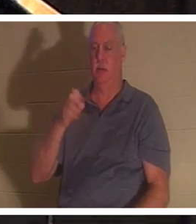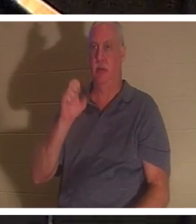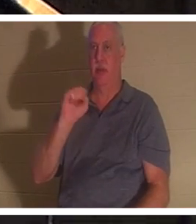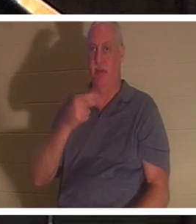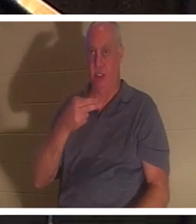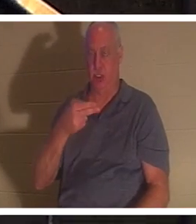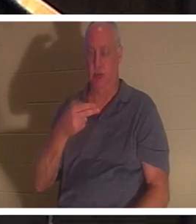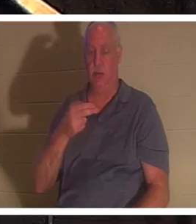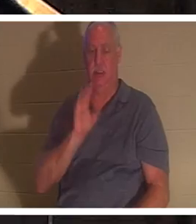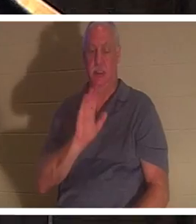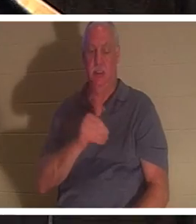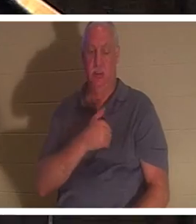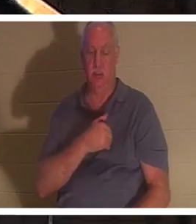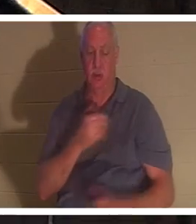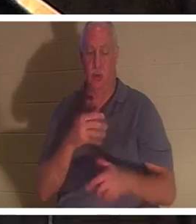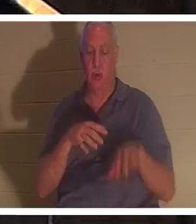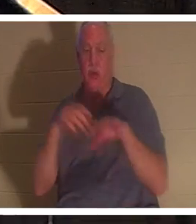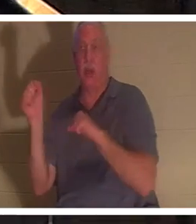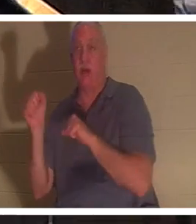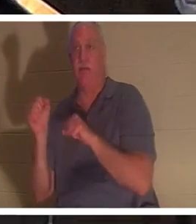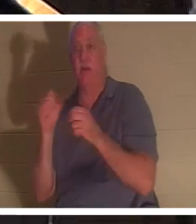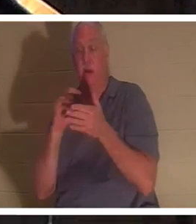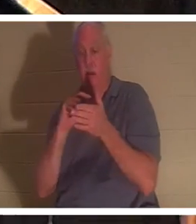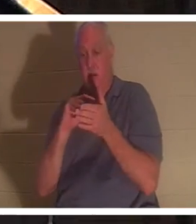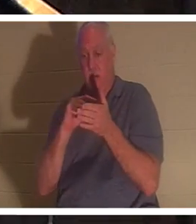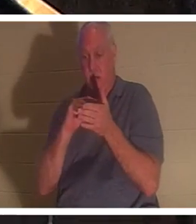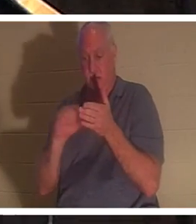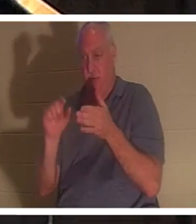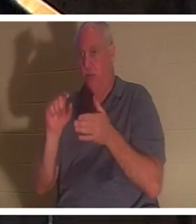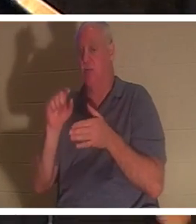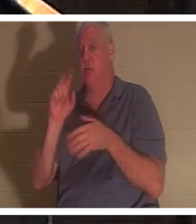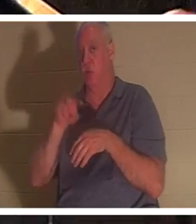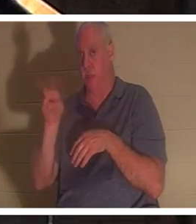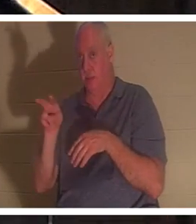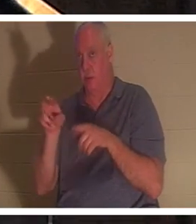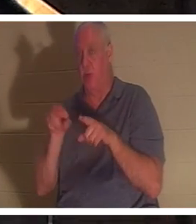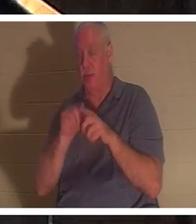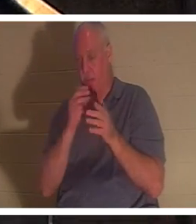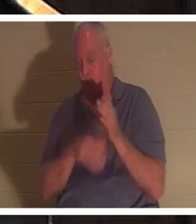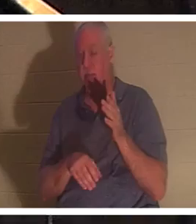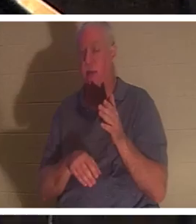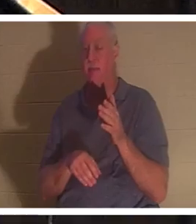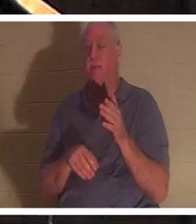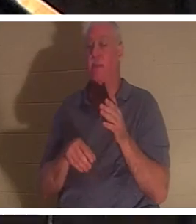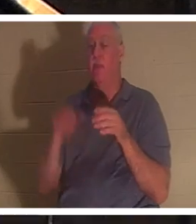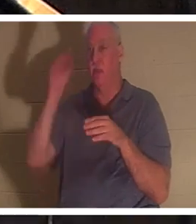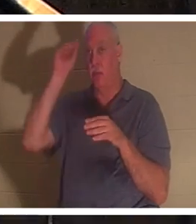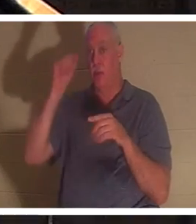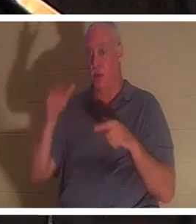стихе 22 того же отрывка, после того как Илия помолился за него, нам сказано, что жизнь мальчика вернулась